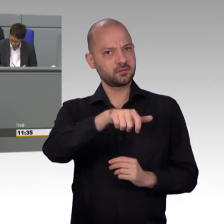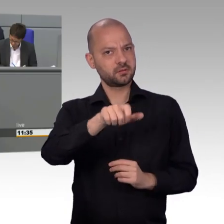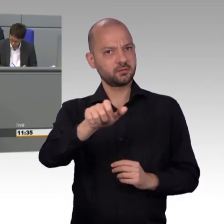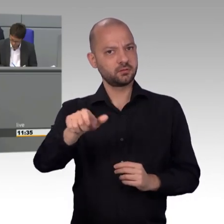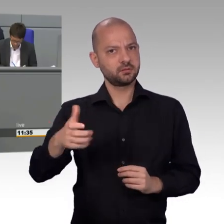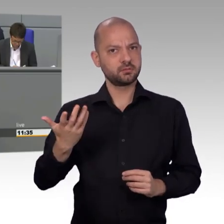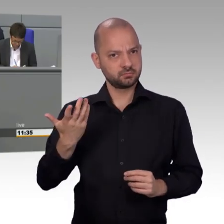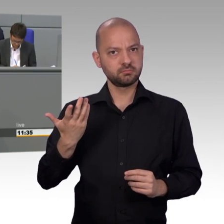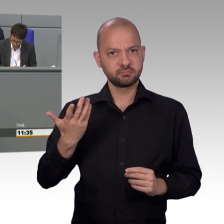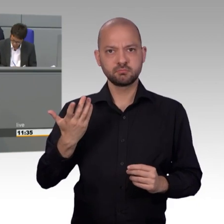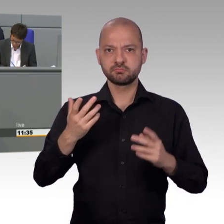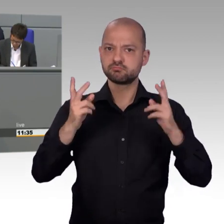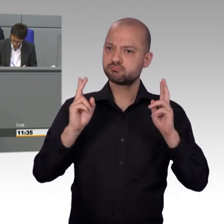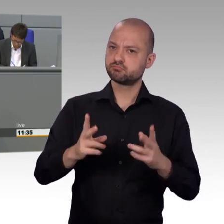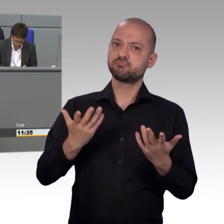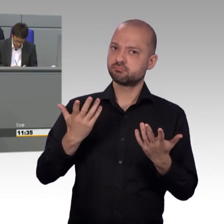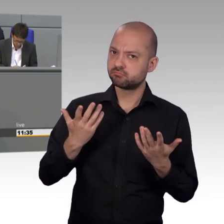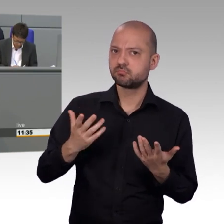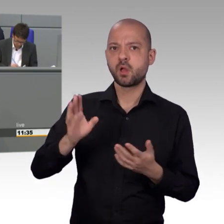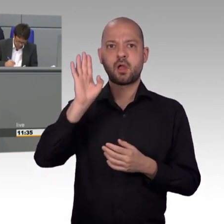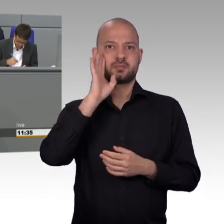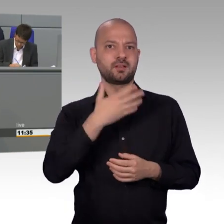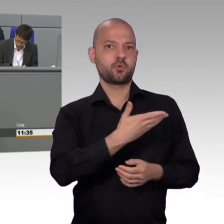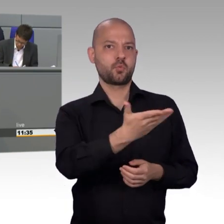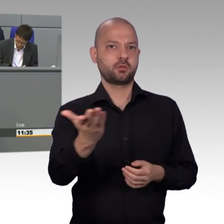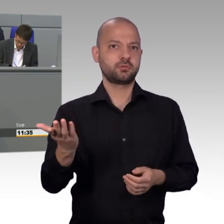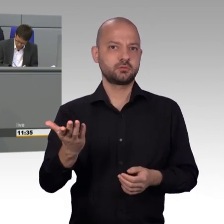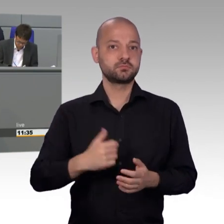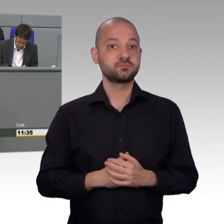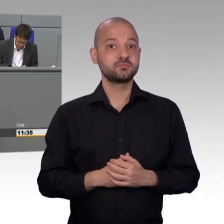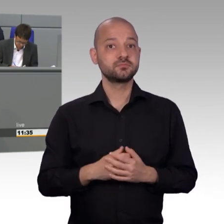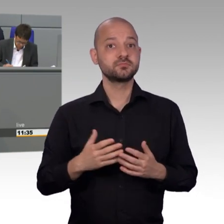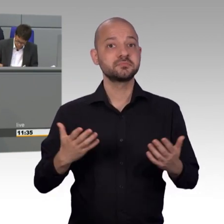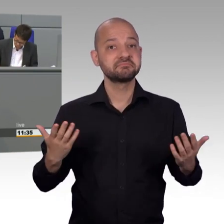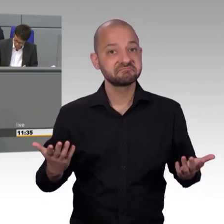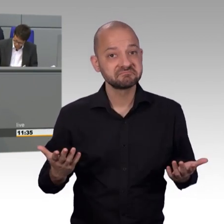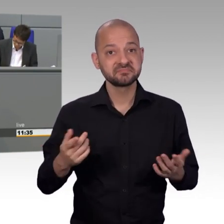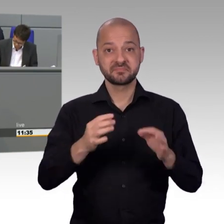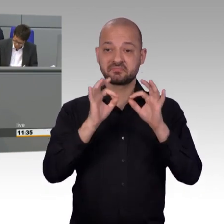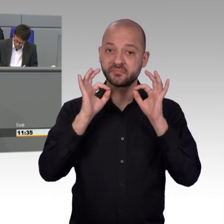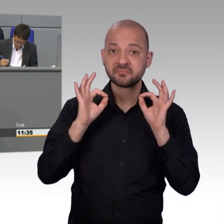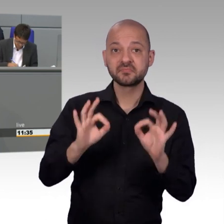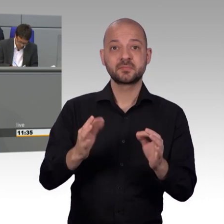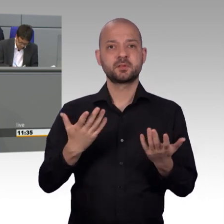Sie sollten mehr Achtung gegenüber diesen Leuten schenken, die Petitionen, zurecht auch an den Petitionsausschuss einreichen